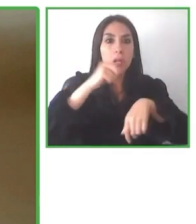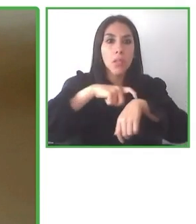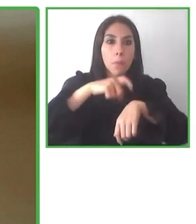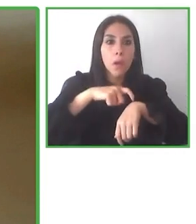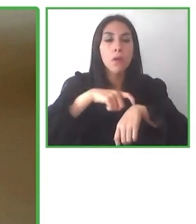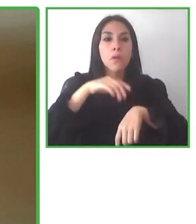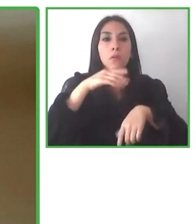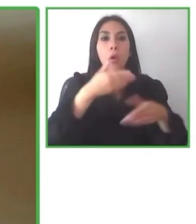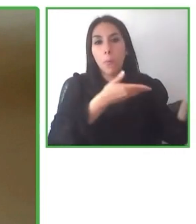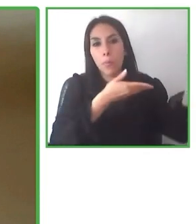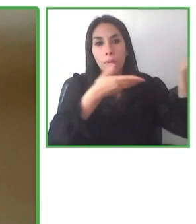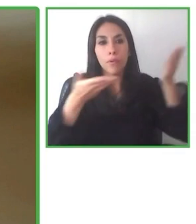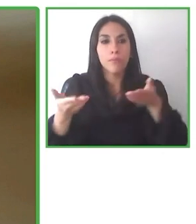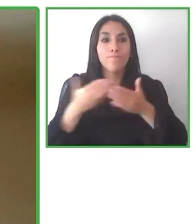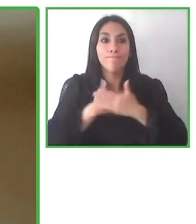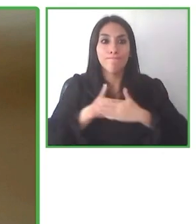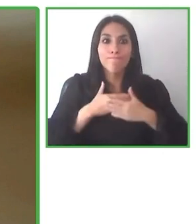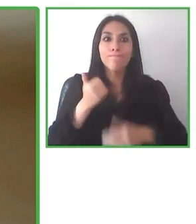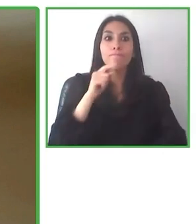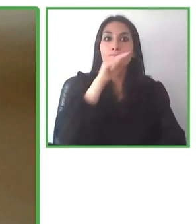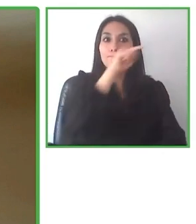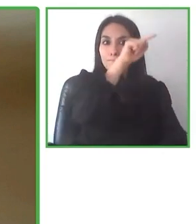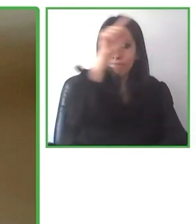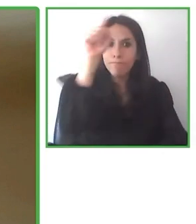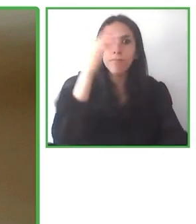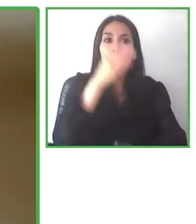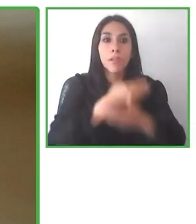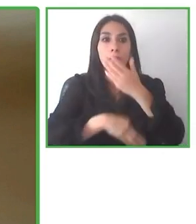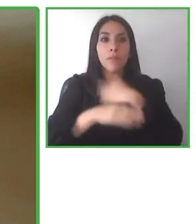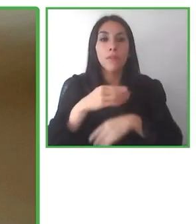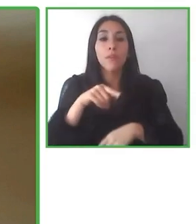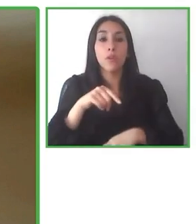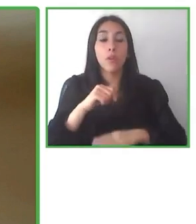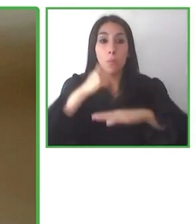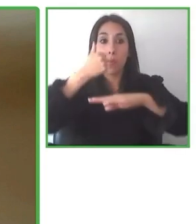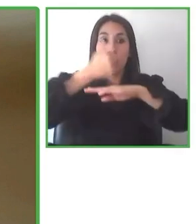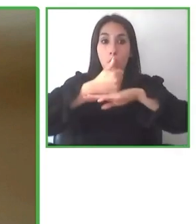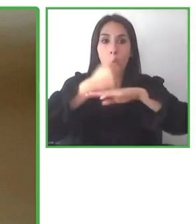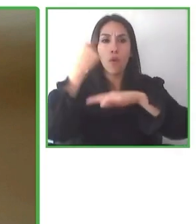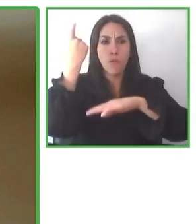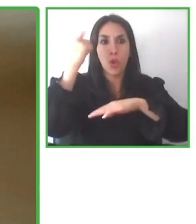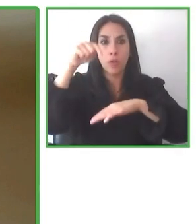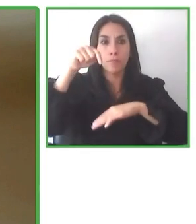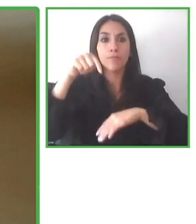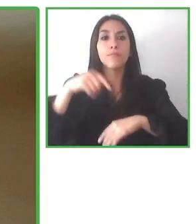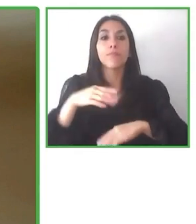Algunas palabras sobre nuestro equipo.